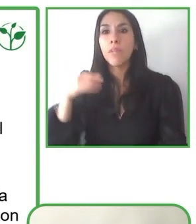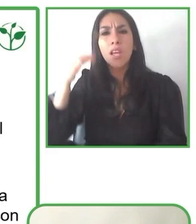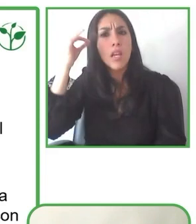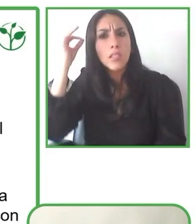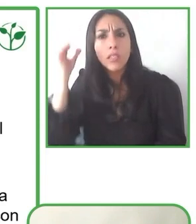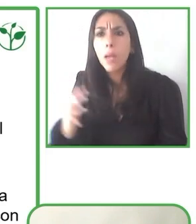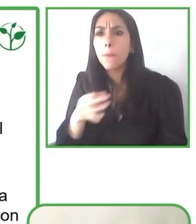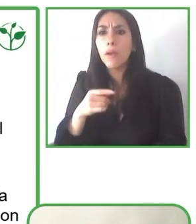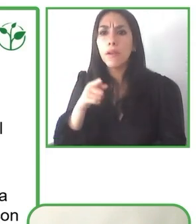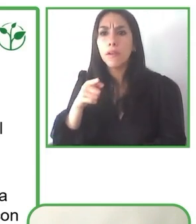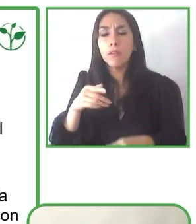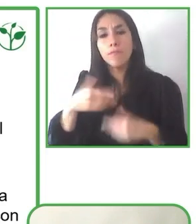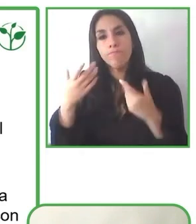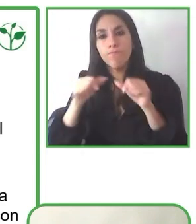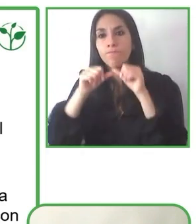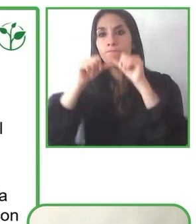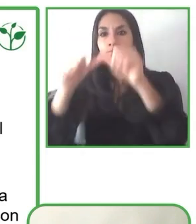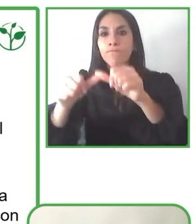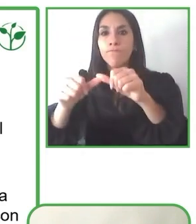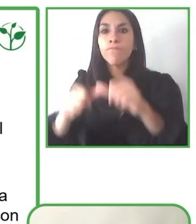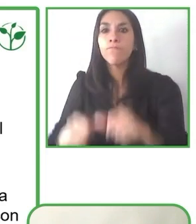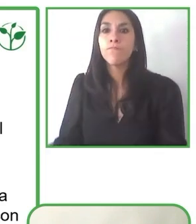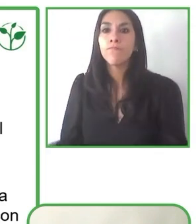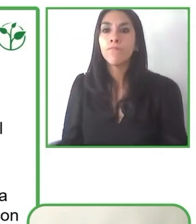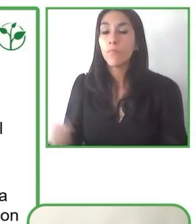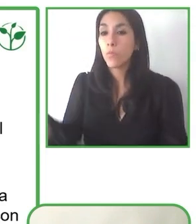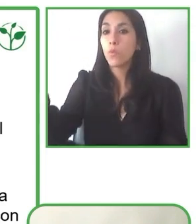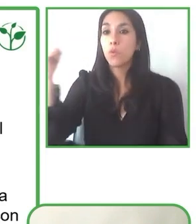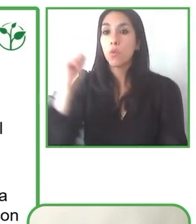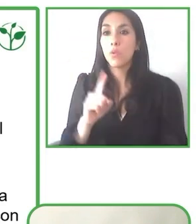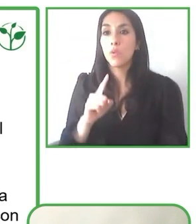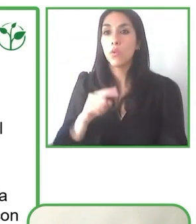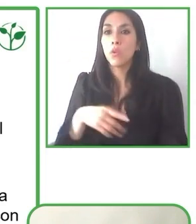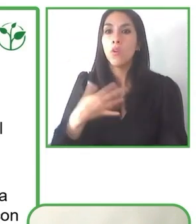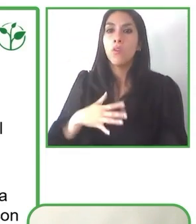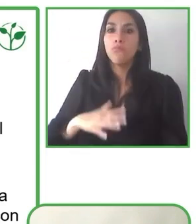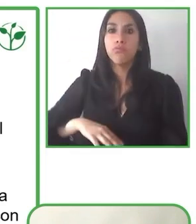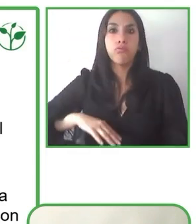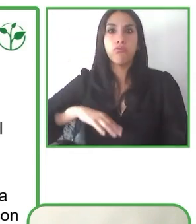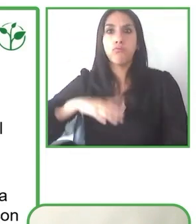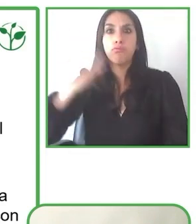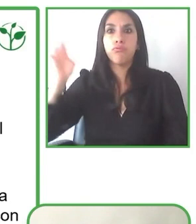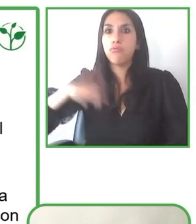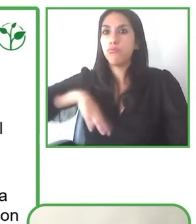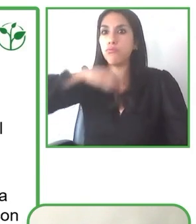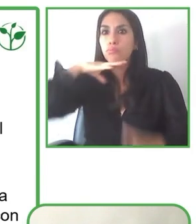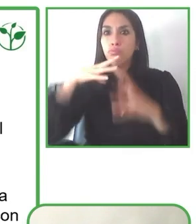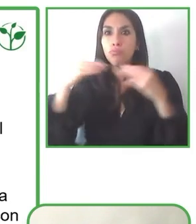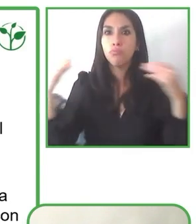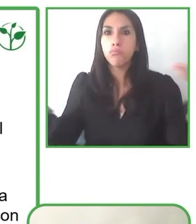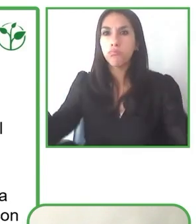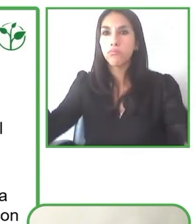distintas competencias y habilidades que tenemos para co-construir en conjunto una